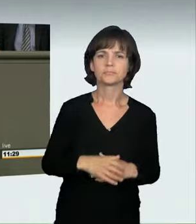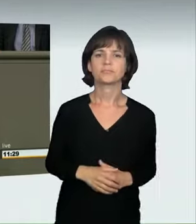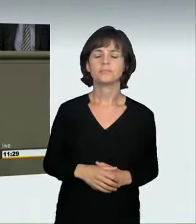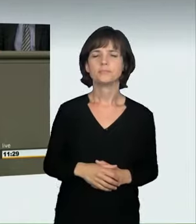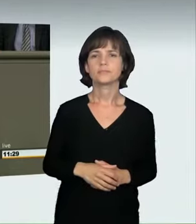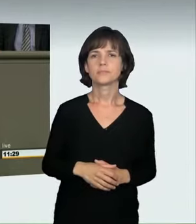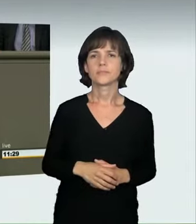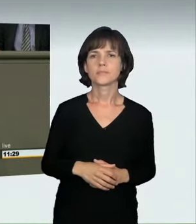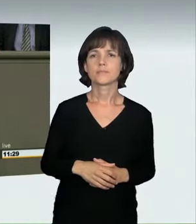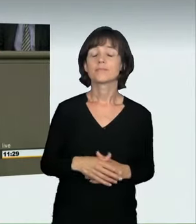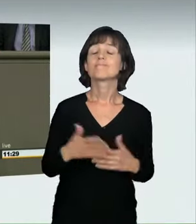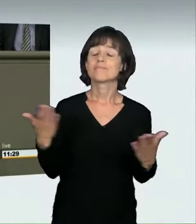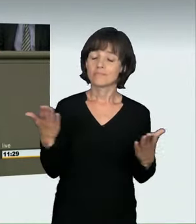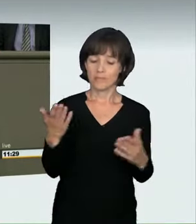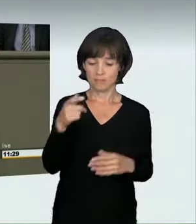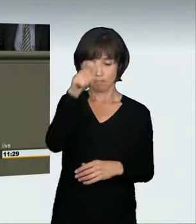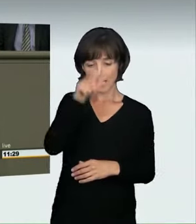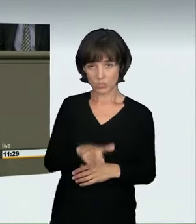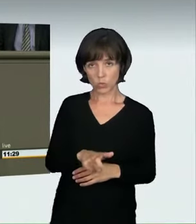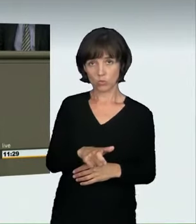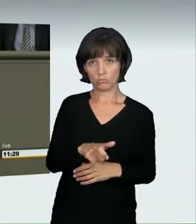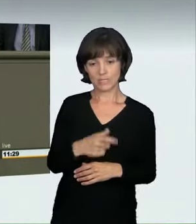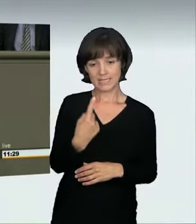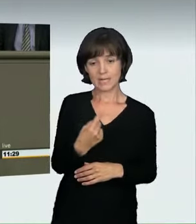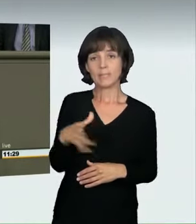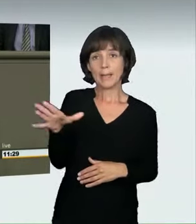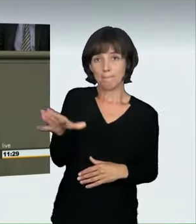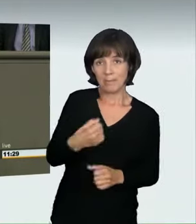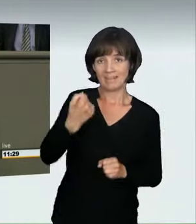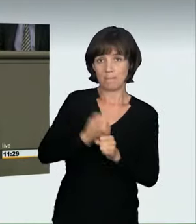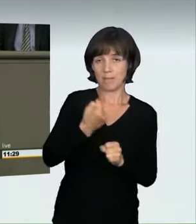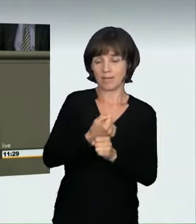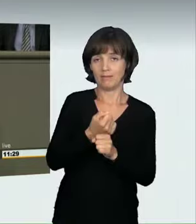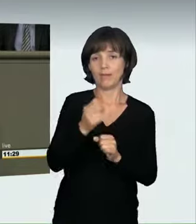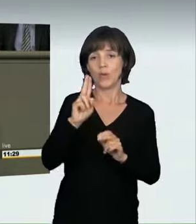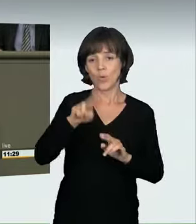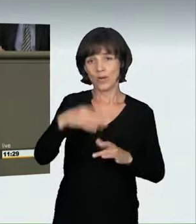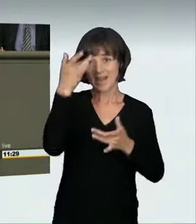Allein die Teilnahme an einem illegalen Autorennen, völlig egal,